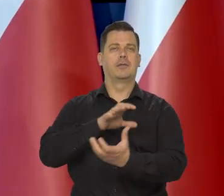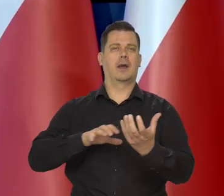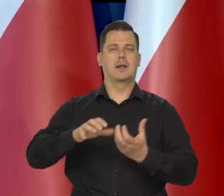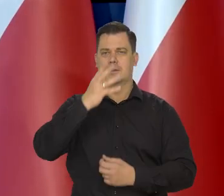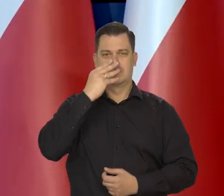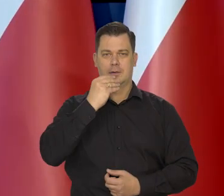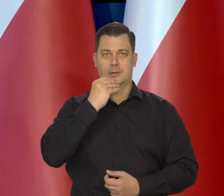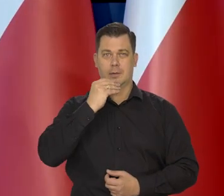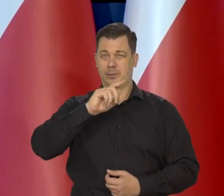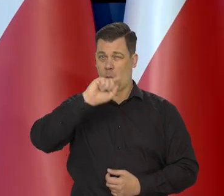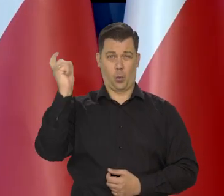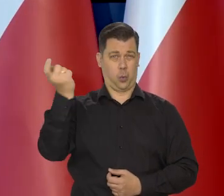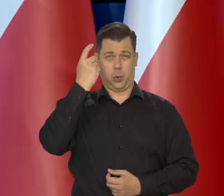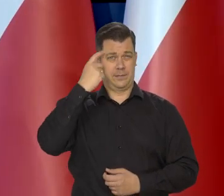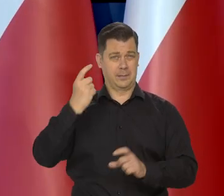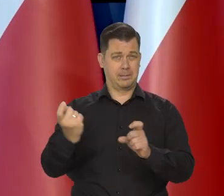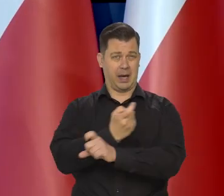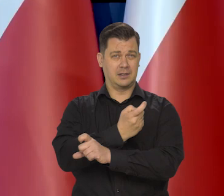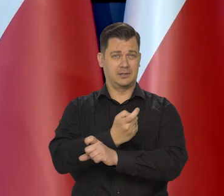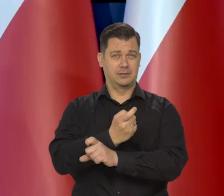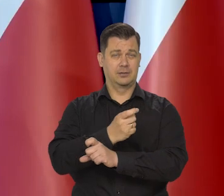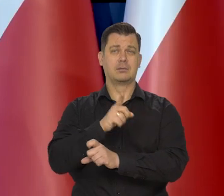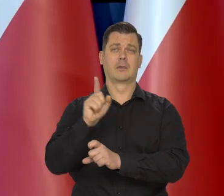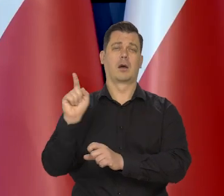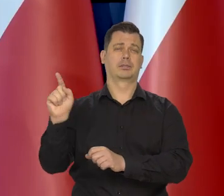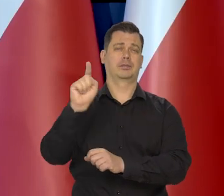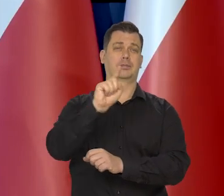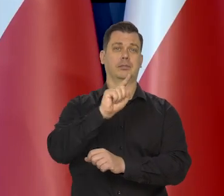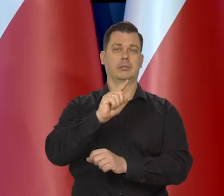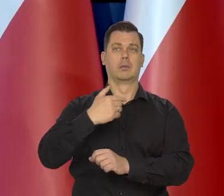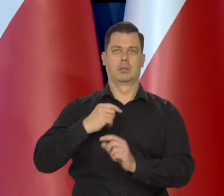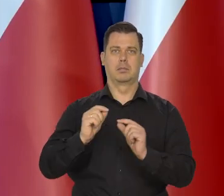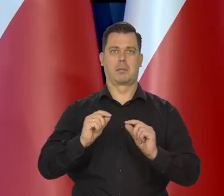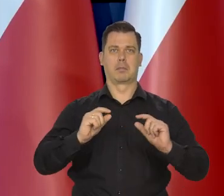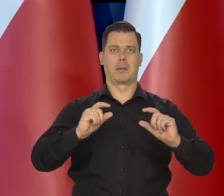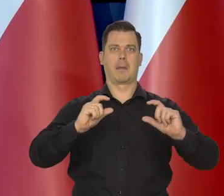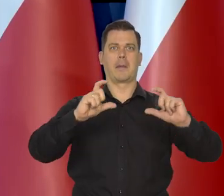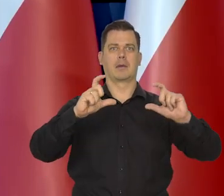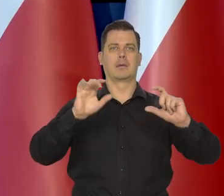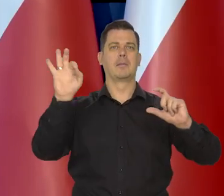główne banki centralne świata podwyższyły ostatnio stopy procentowe,